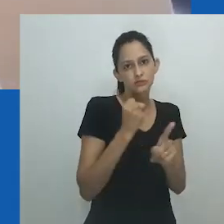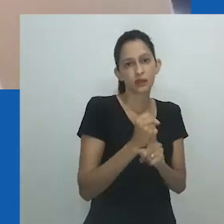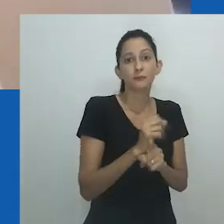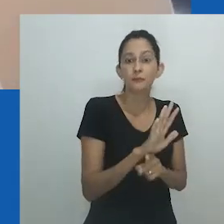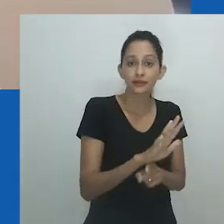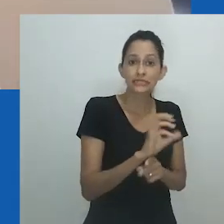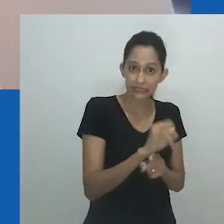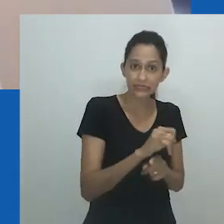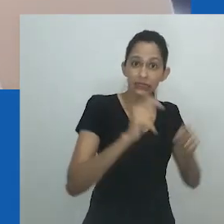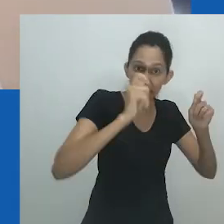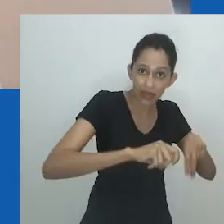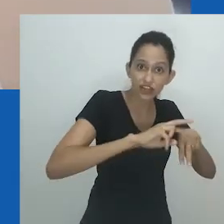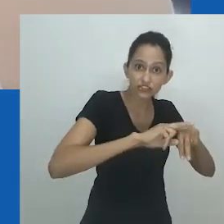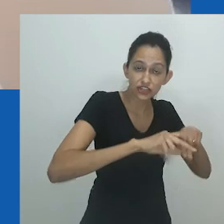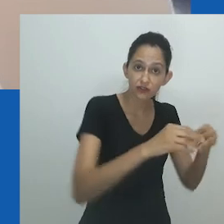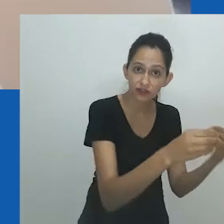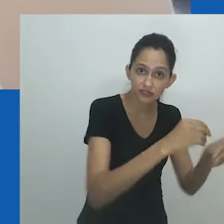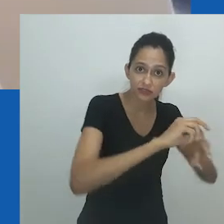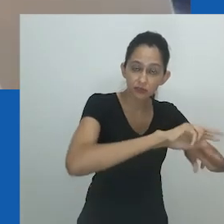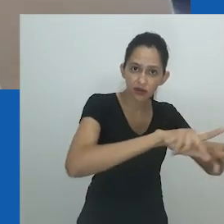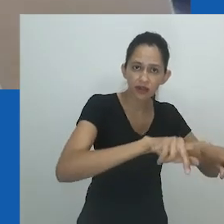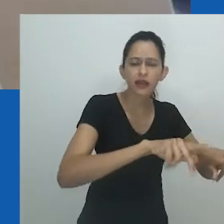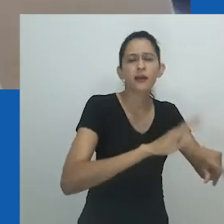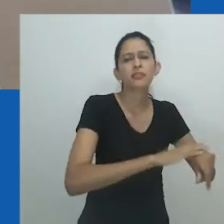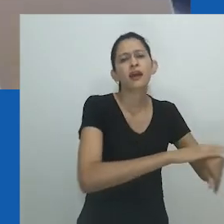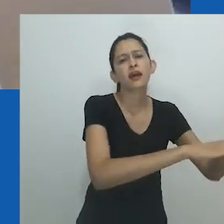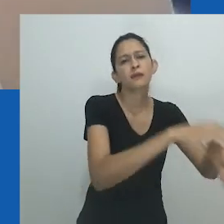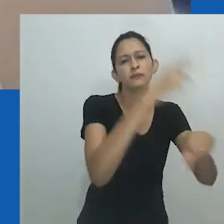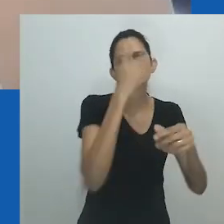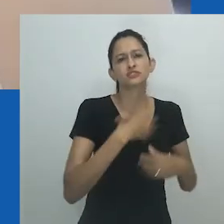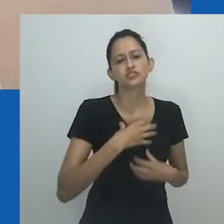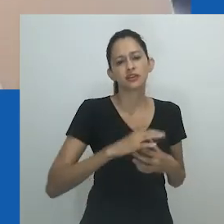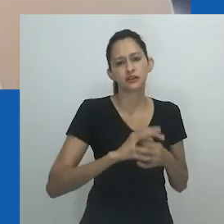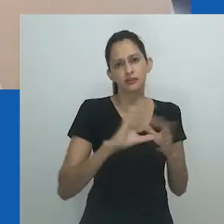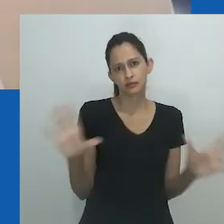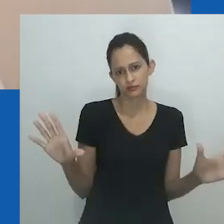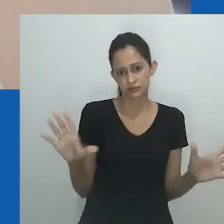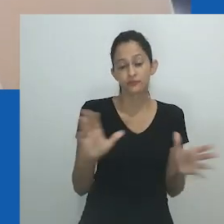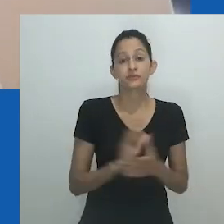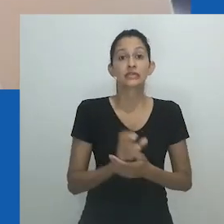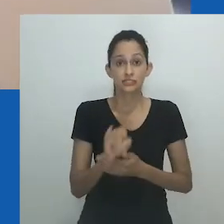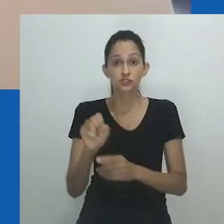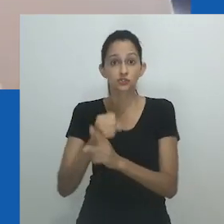barreiras à inclusão social e as normas de gênero em geral seriam menos aplicadas.